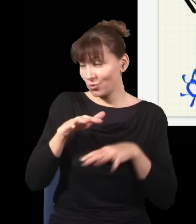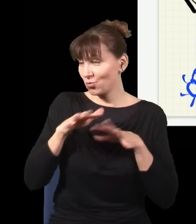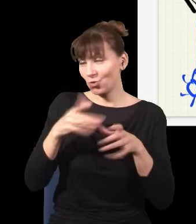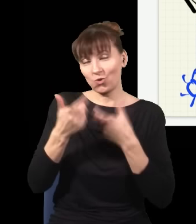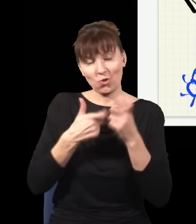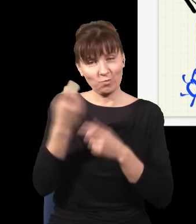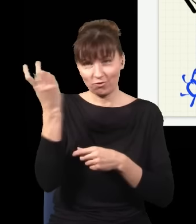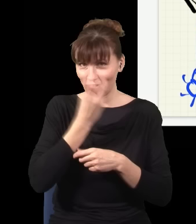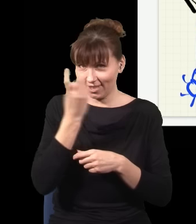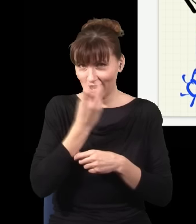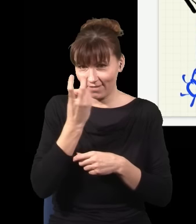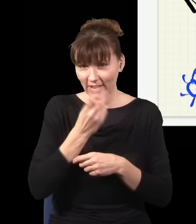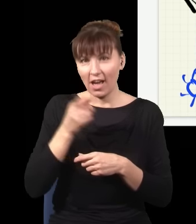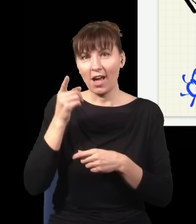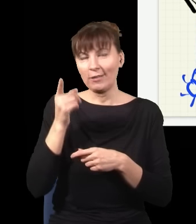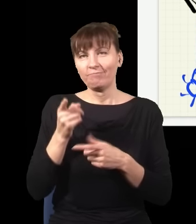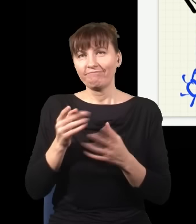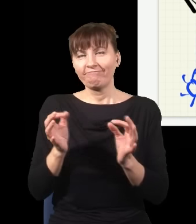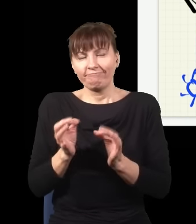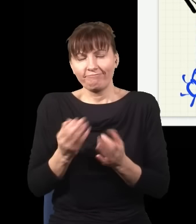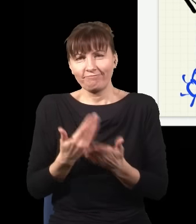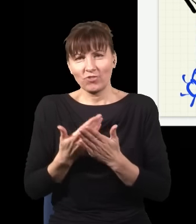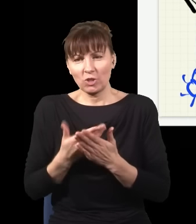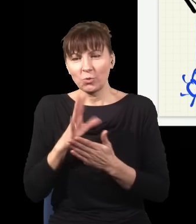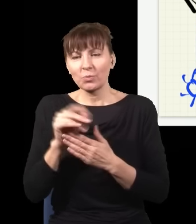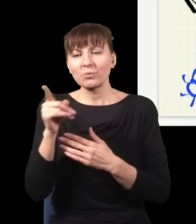I dramat jego był taki, że on przez całe życie